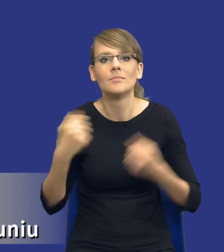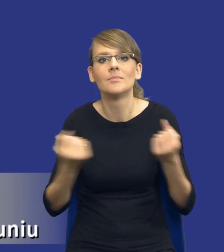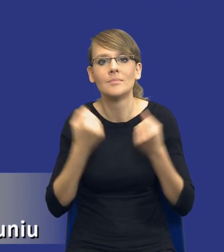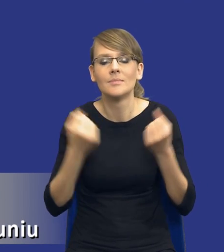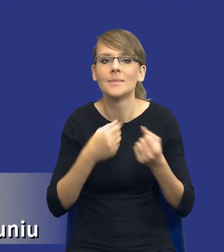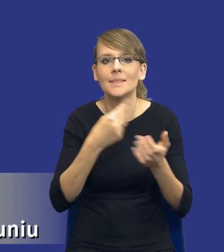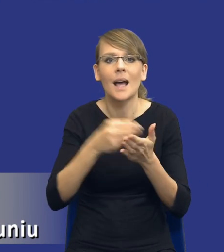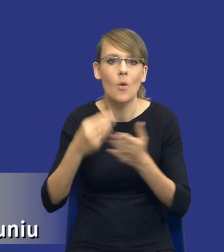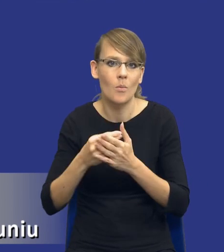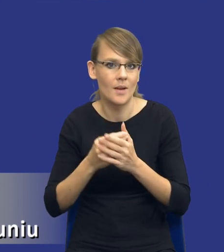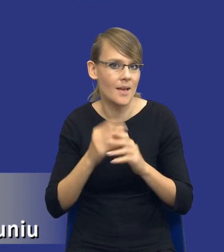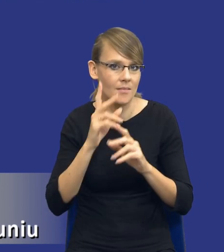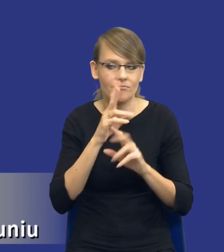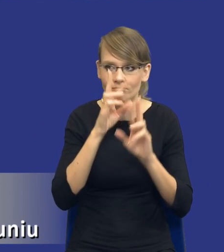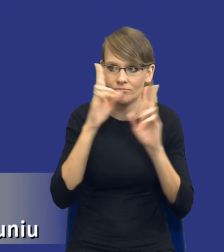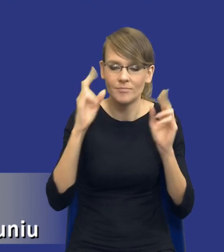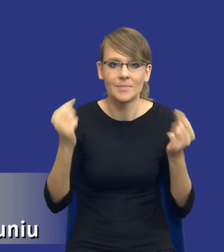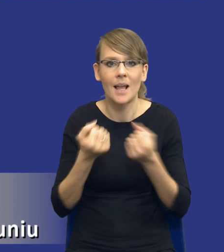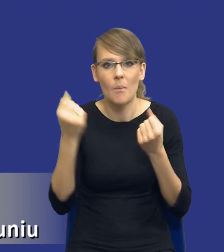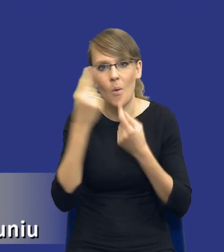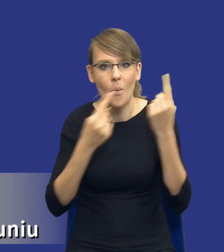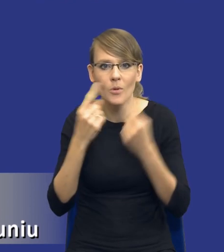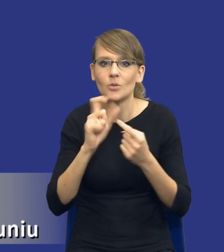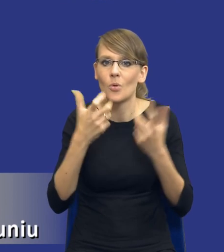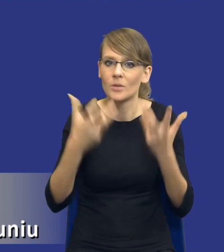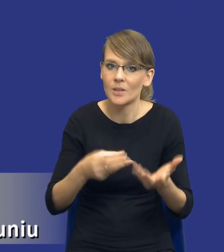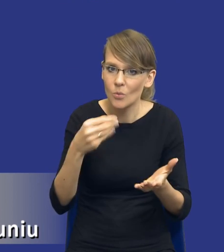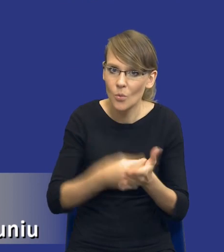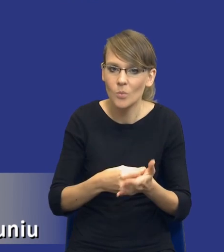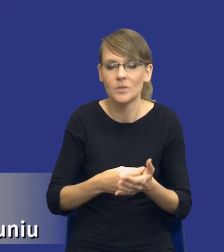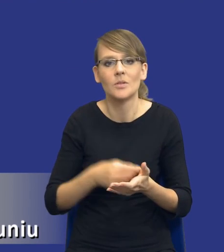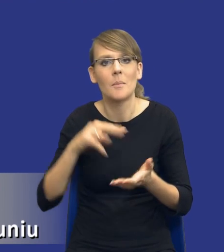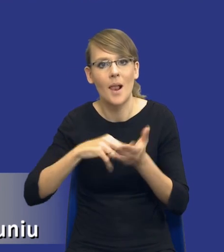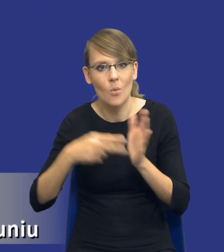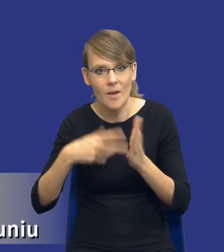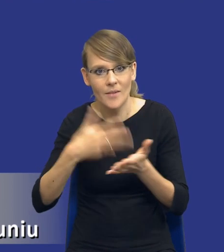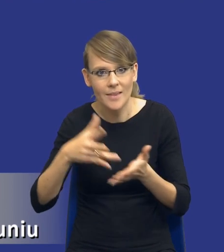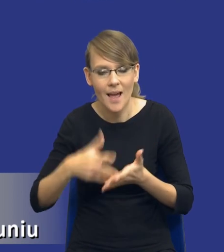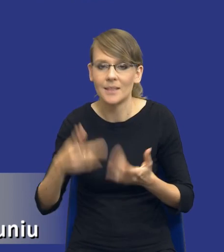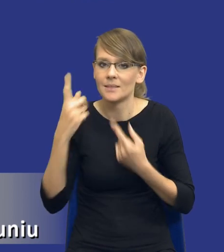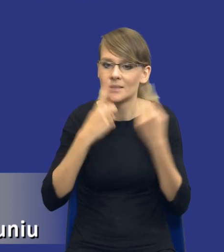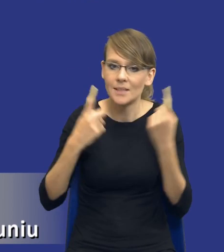zakupy. Staramy się przemyśleć to, co chcemy kupić. Planujemy te wydatki. Zastanawiamy się, co będzie najlepszym